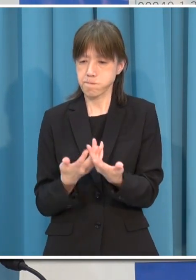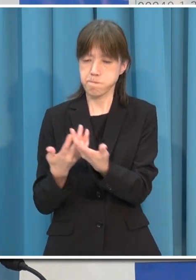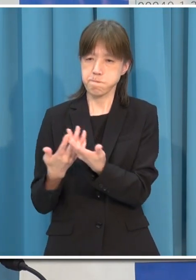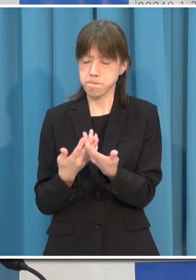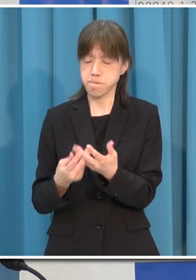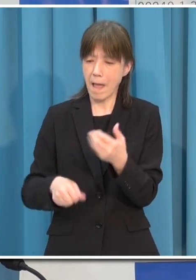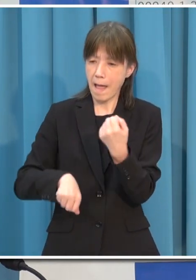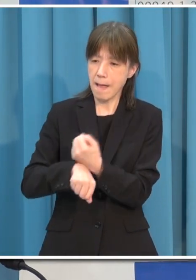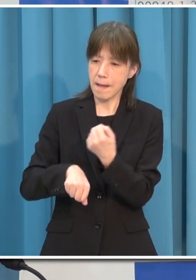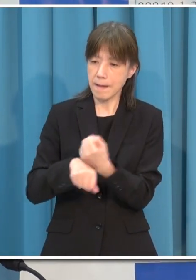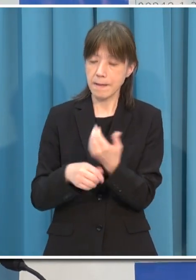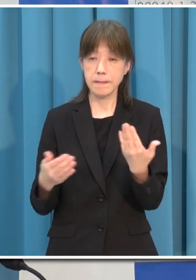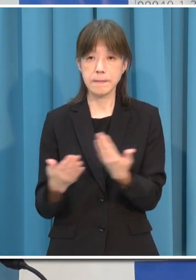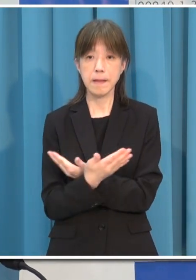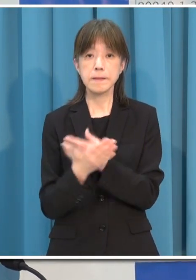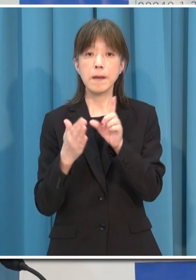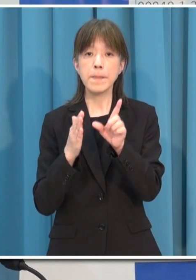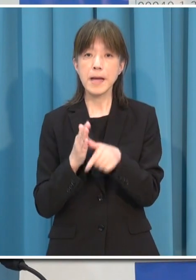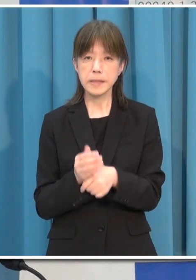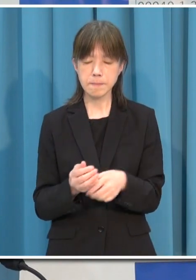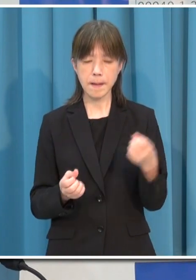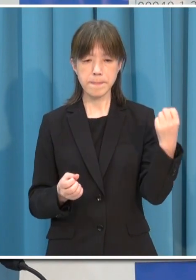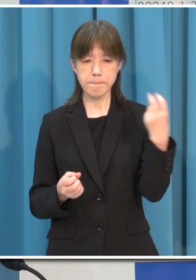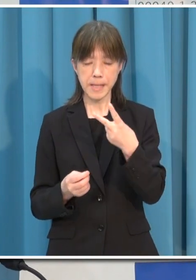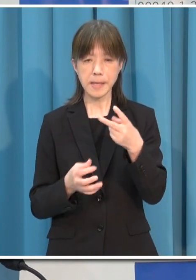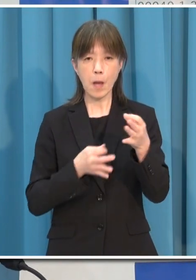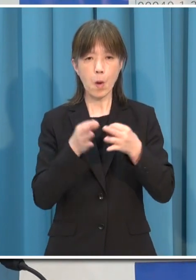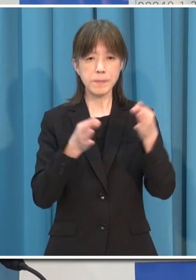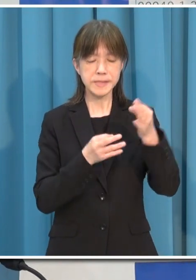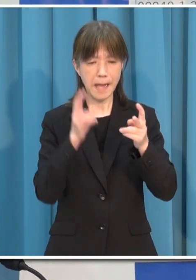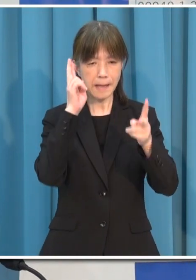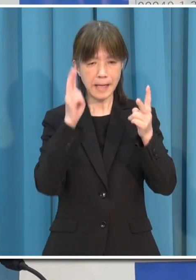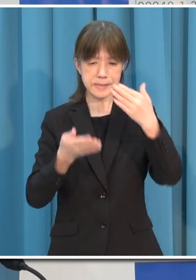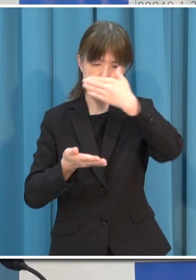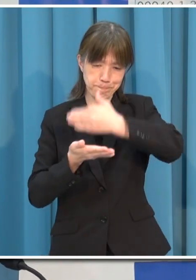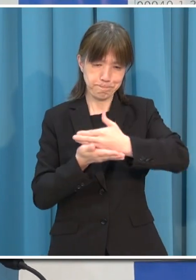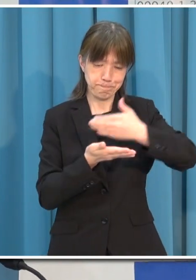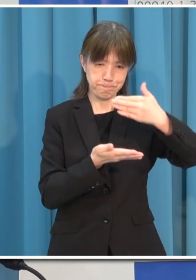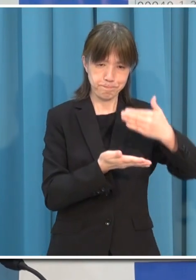再び休業協力など厳しい対応をお願いせざるを得なくなります